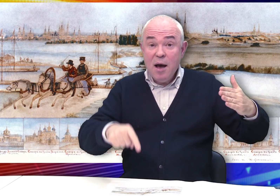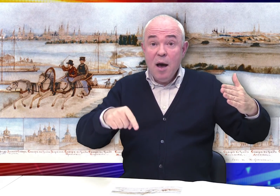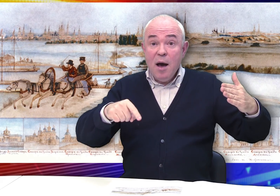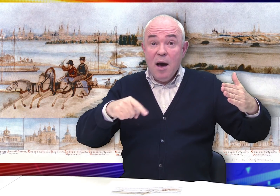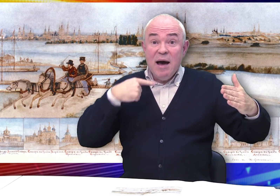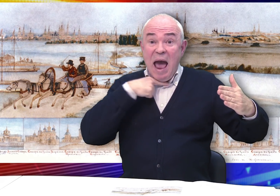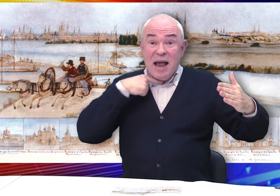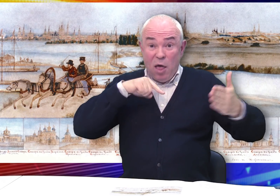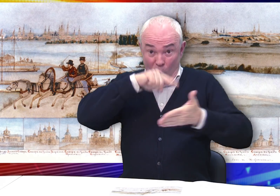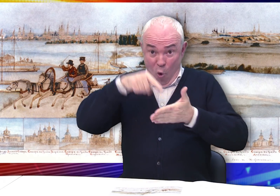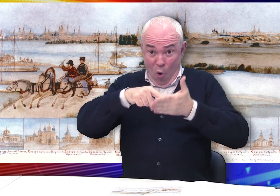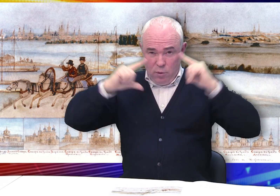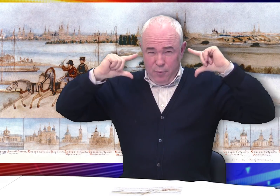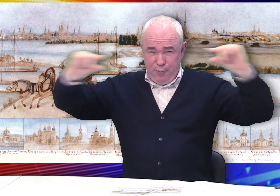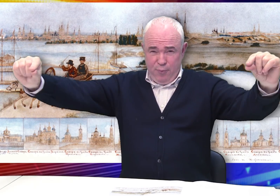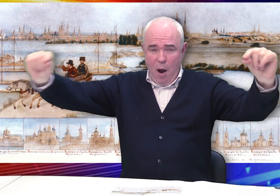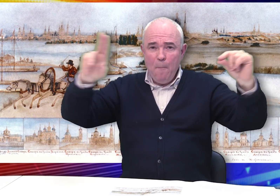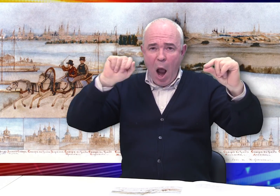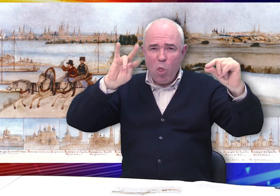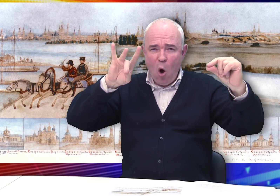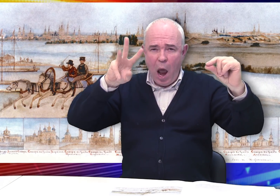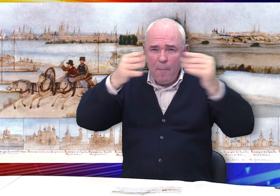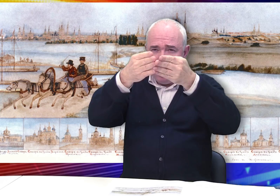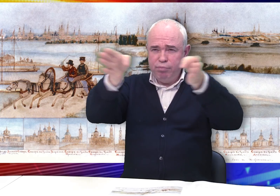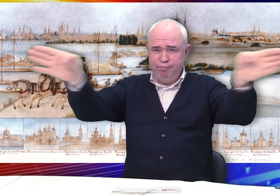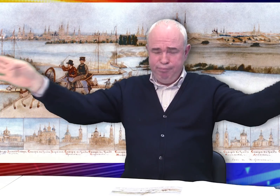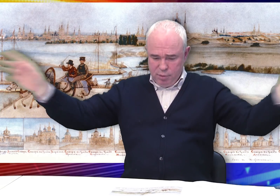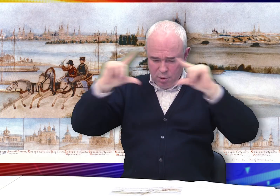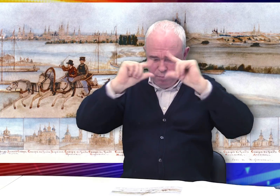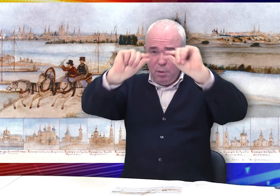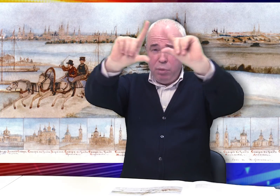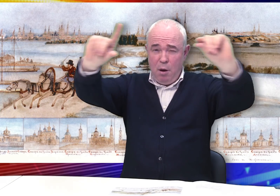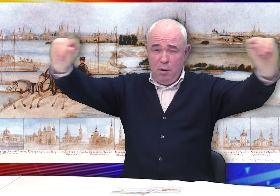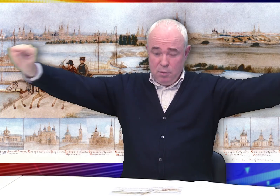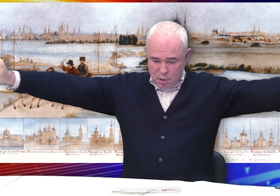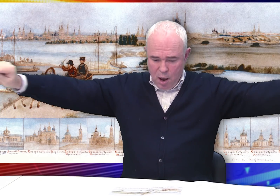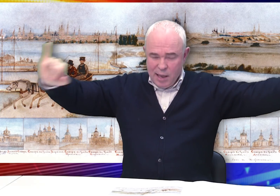На заднем плане развернута широкая панорама города с множеством храмов.